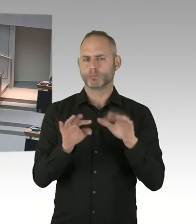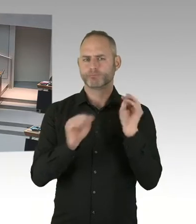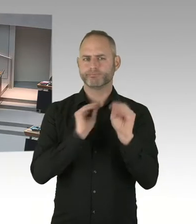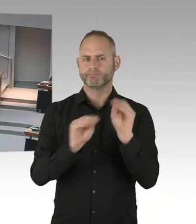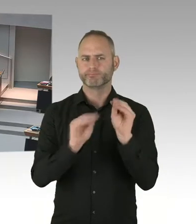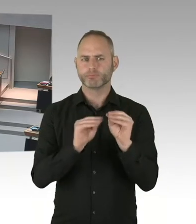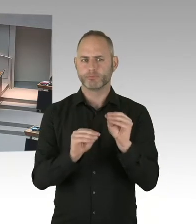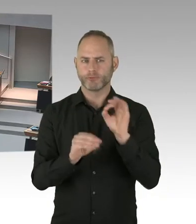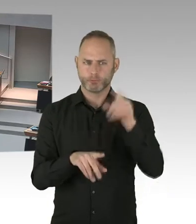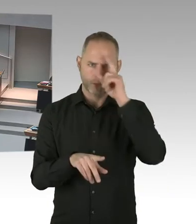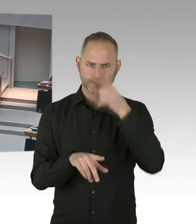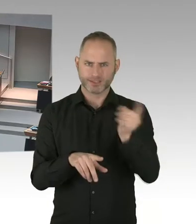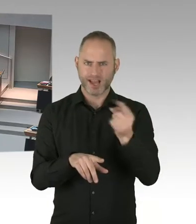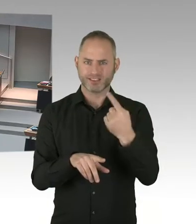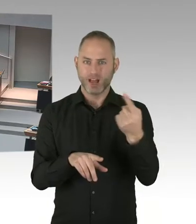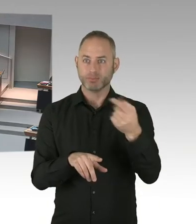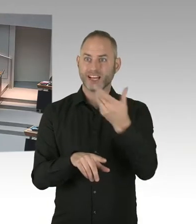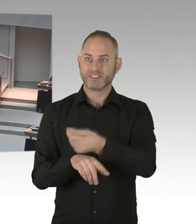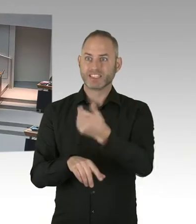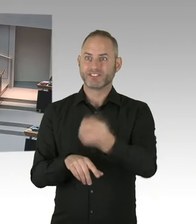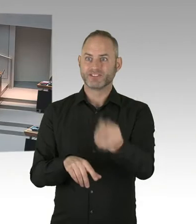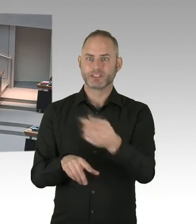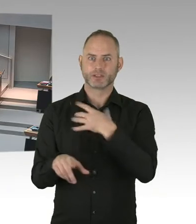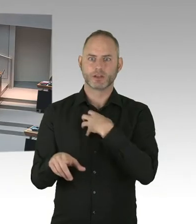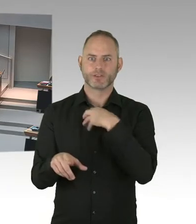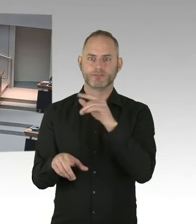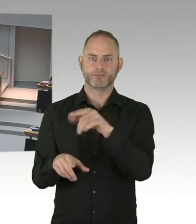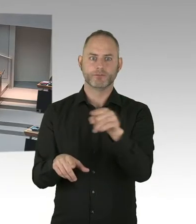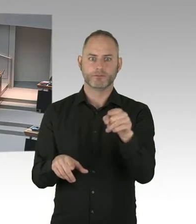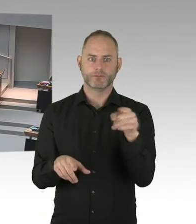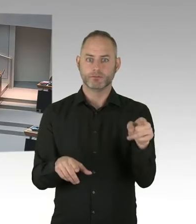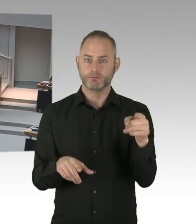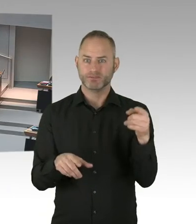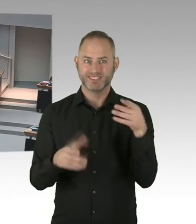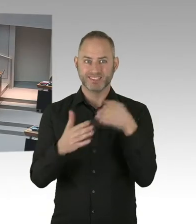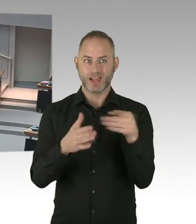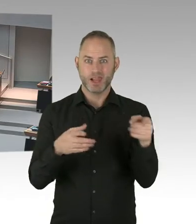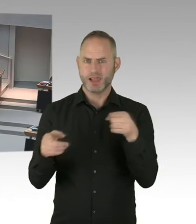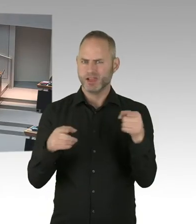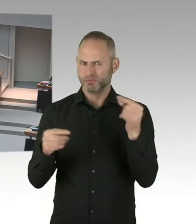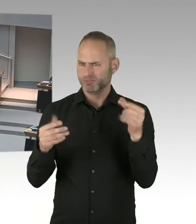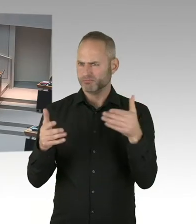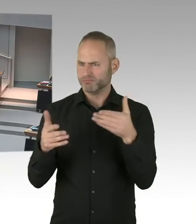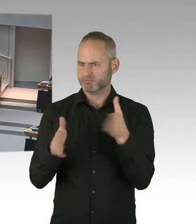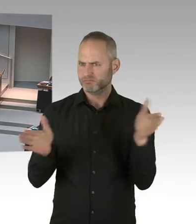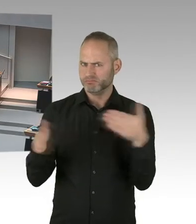dass im Falle einer möglichen Infektion die Polizisten auch Unterstützung haben. Dass es hier tatsächlich eine Kette gibt,